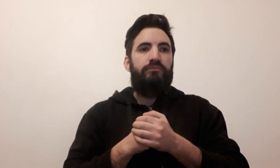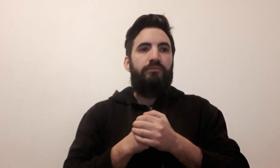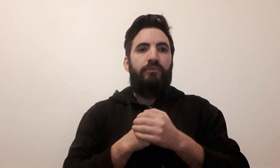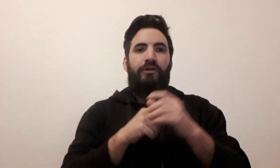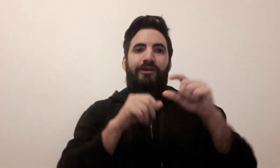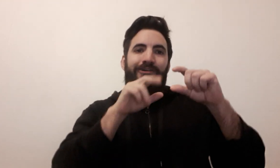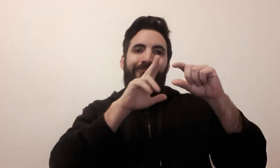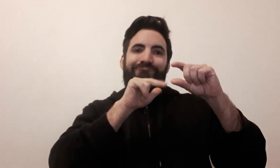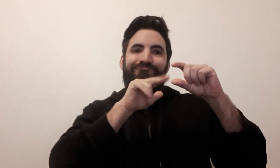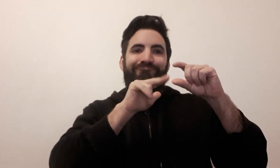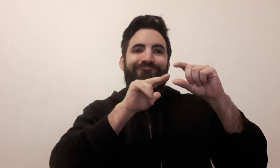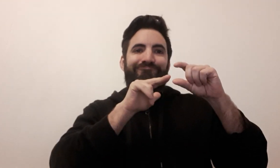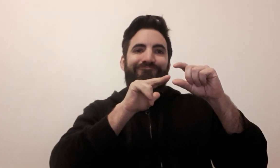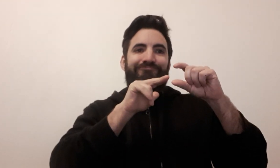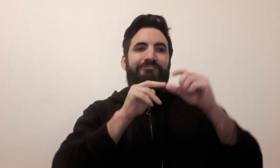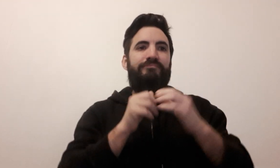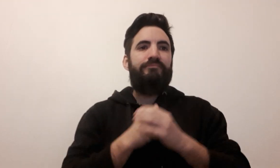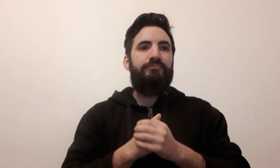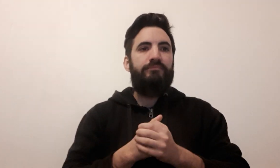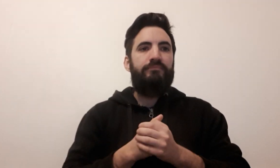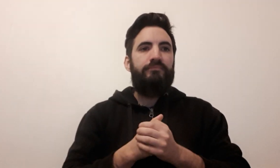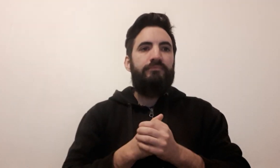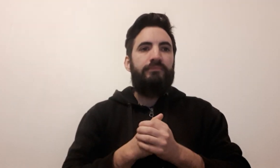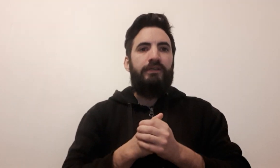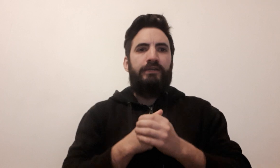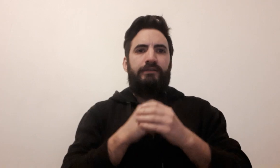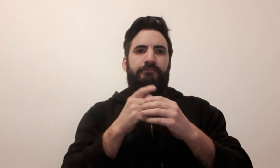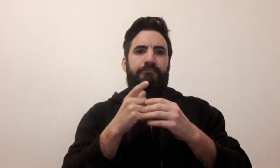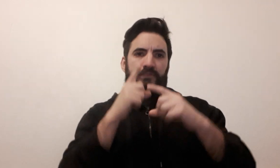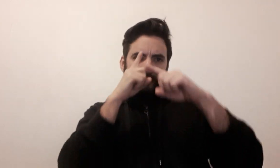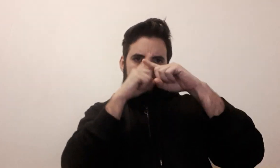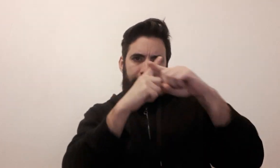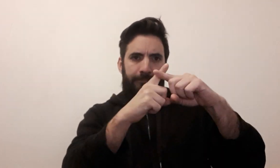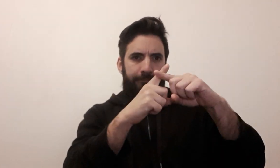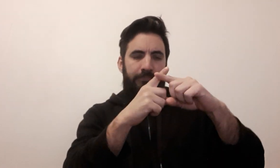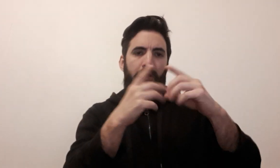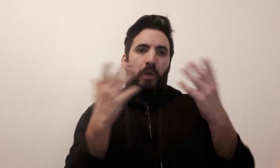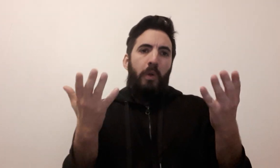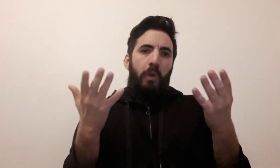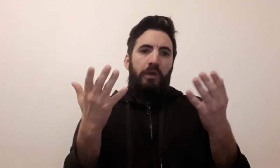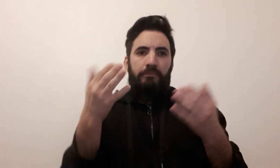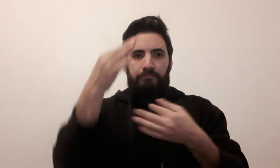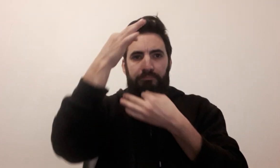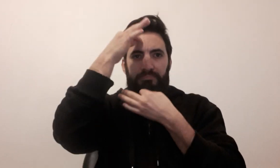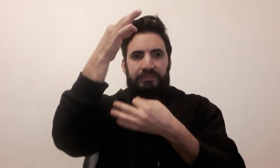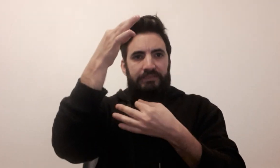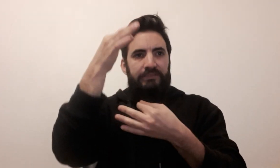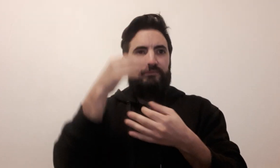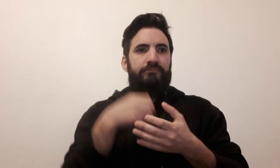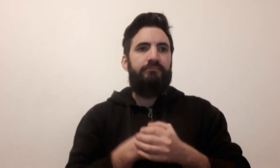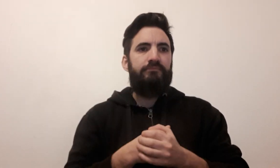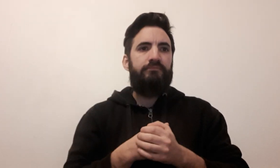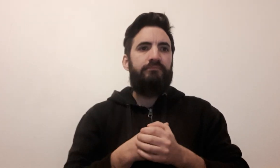figurine adresse (2 signes possibles)